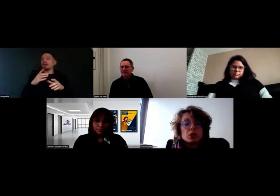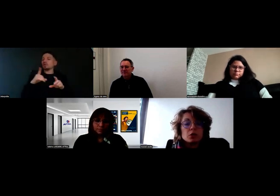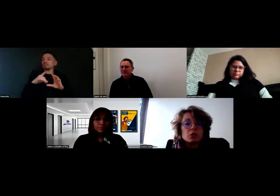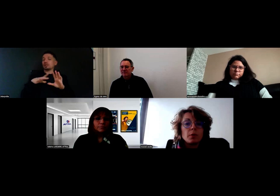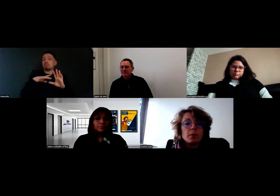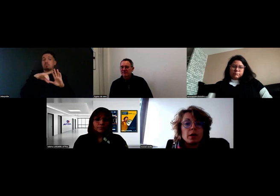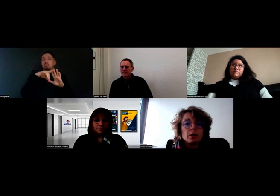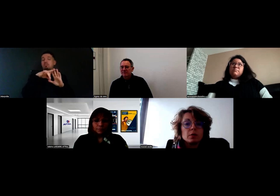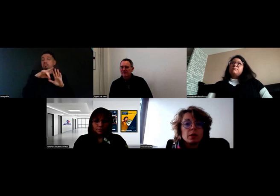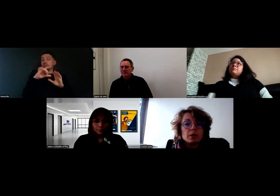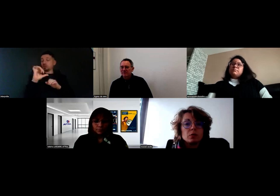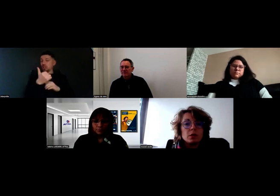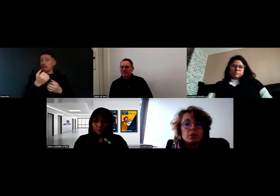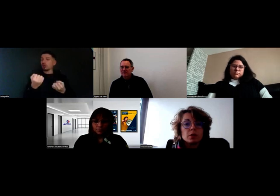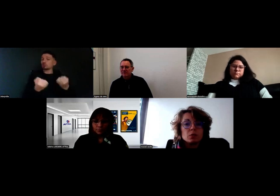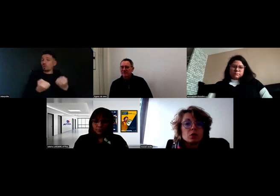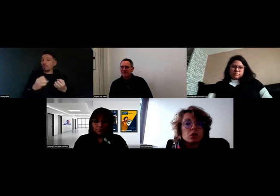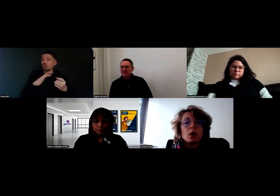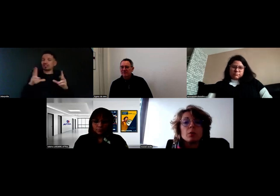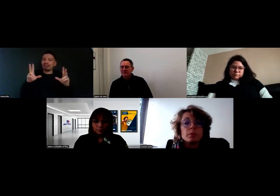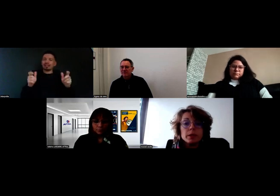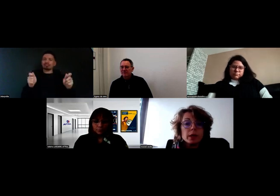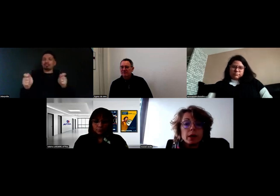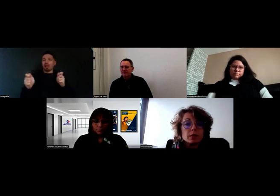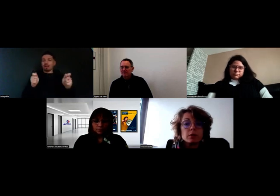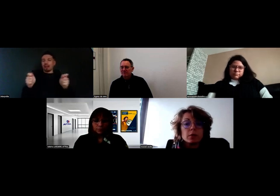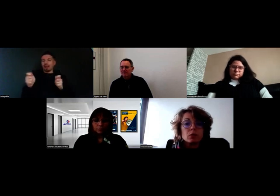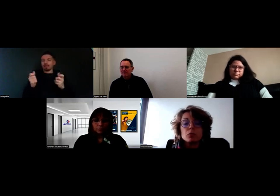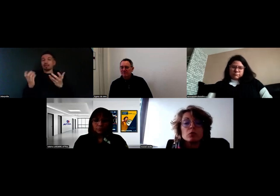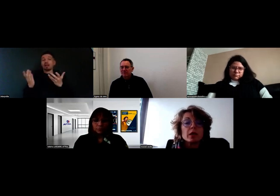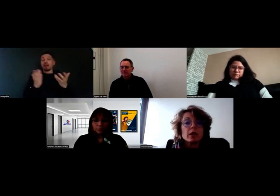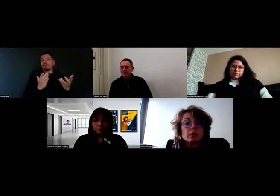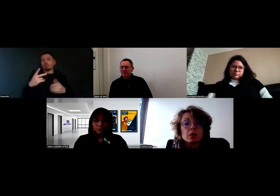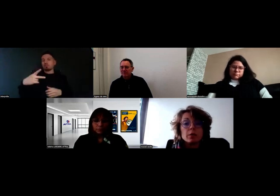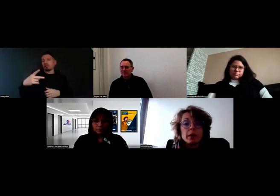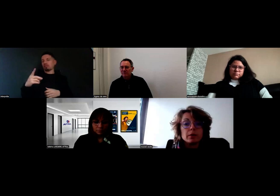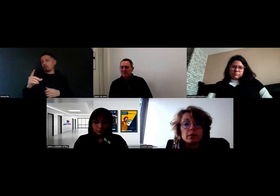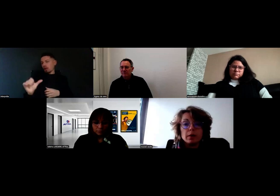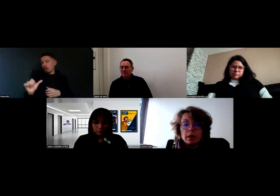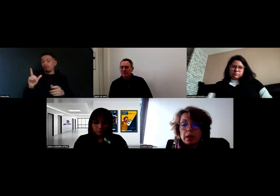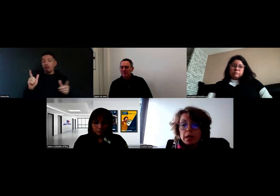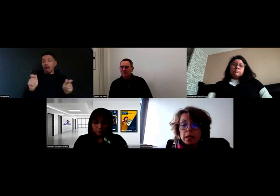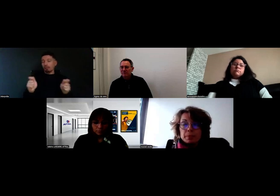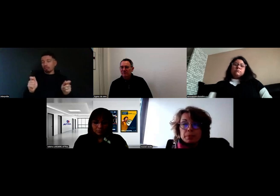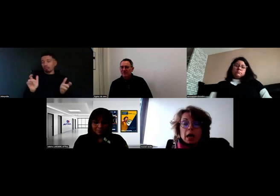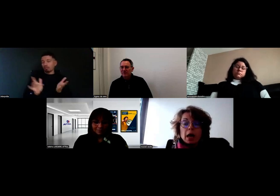chaque chauffeur part avec une tablette de livraison, c'est un PDA, enfin grosso modo c'est un iPad,